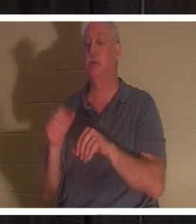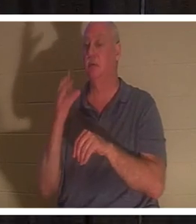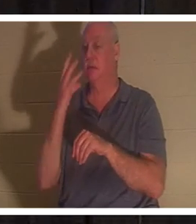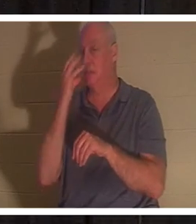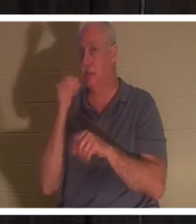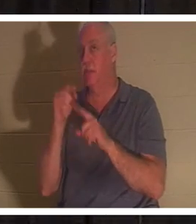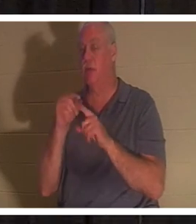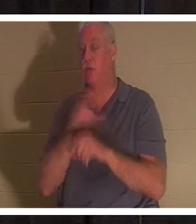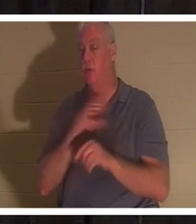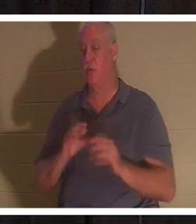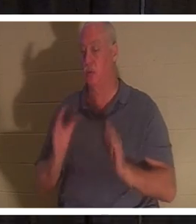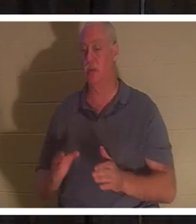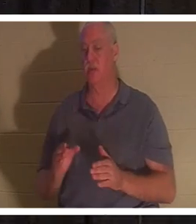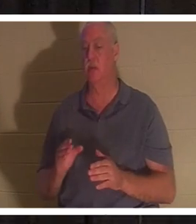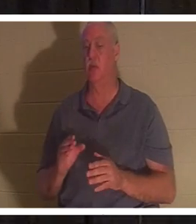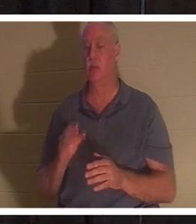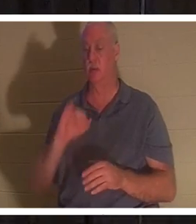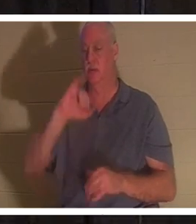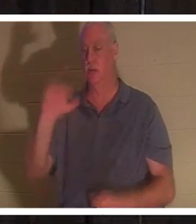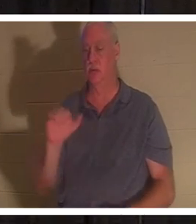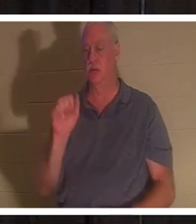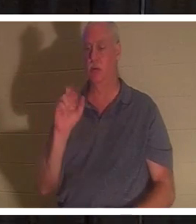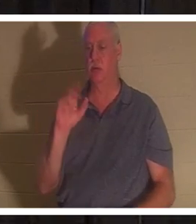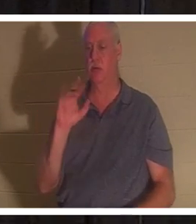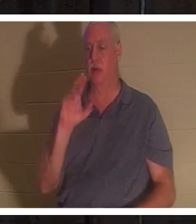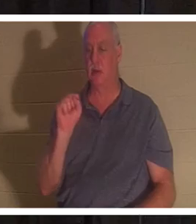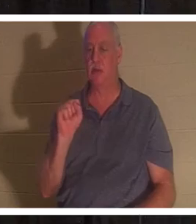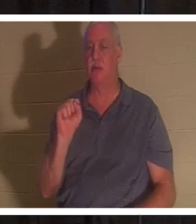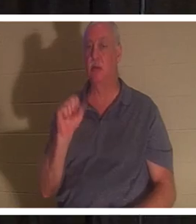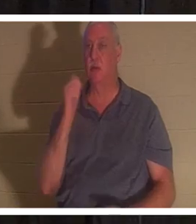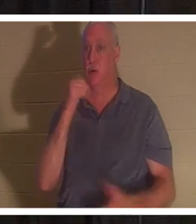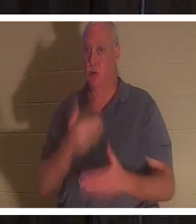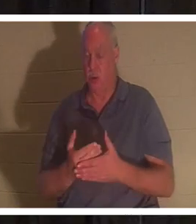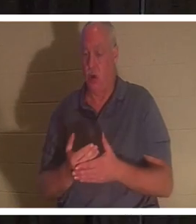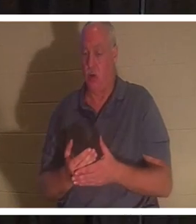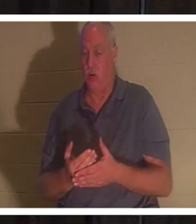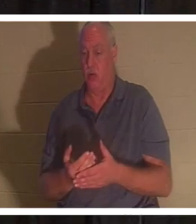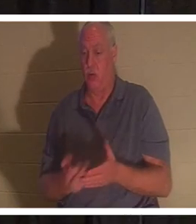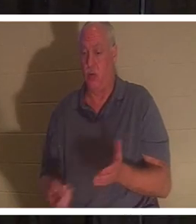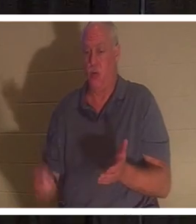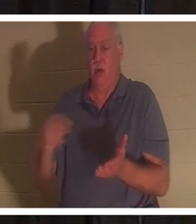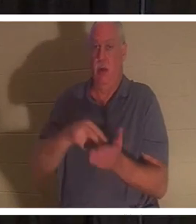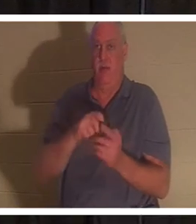из мертвых дочь Иаира. Откройте вместе со мной 8-ю главу Луки, но она есть в вашей Power Point, и она должна быть там